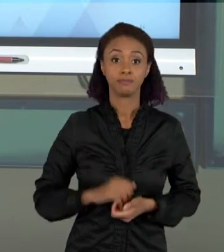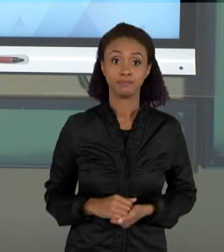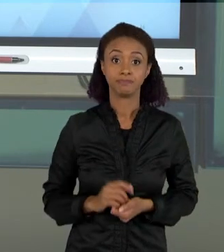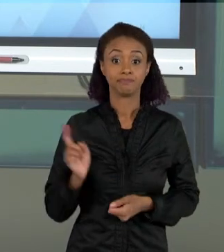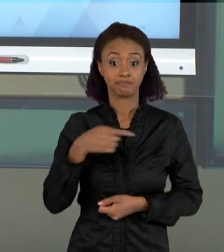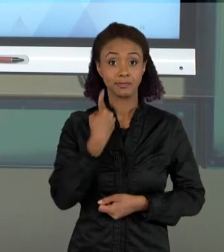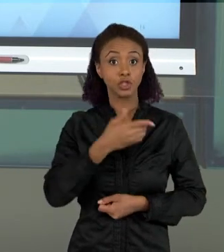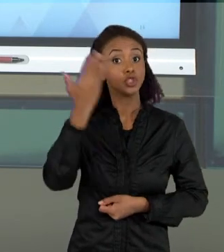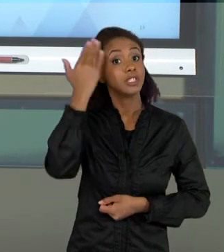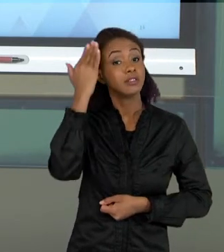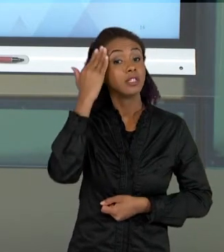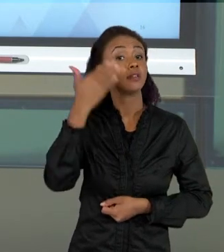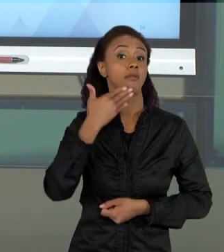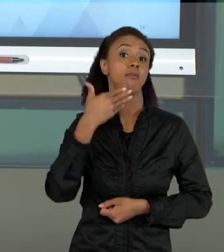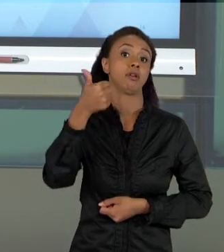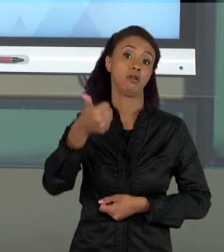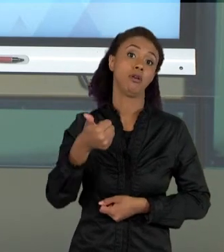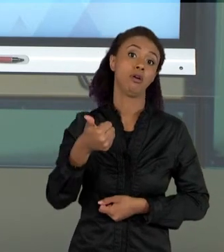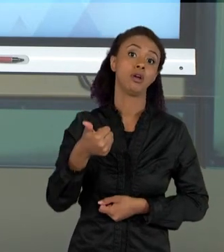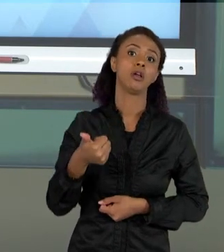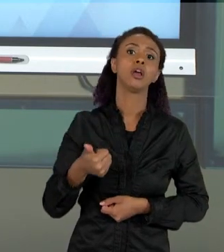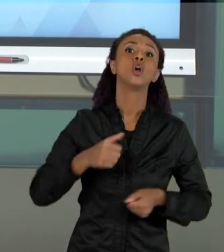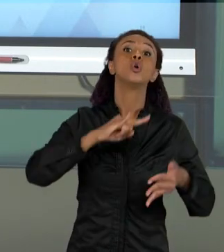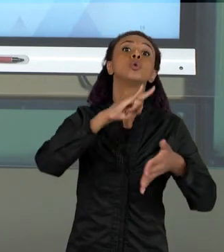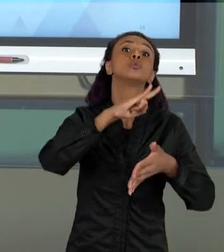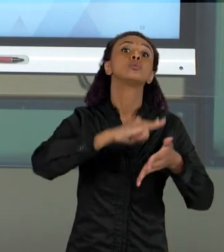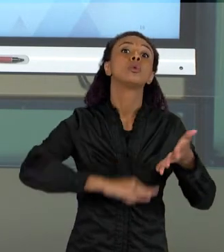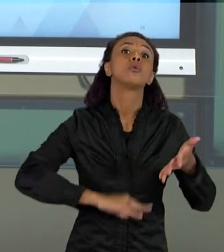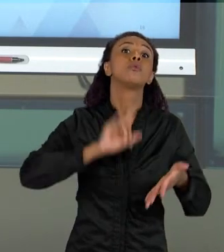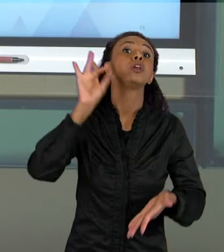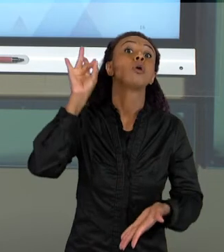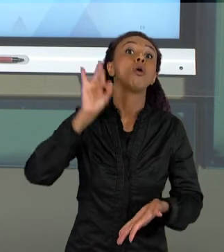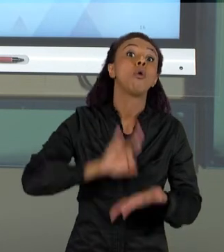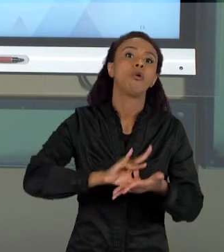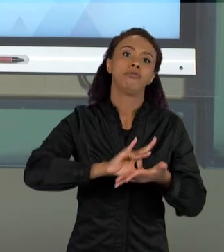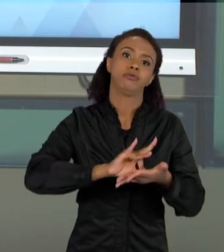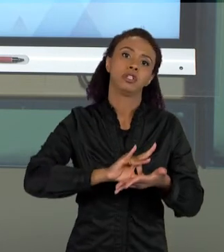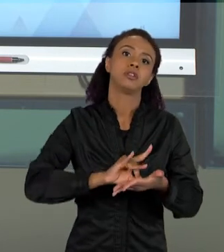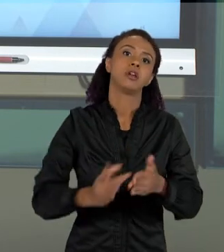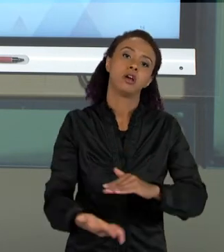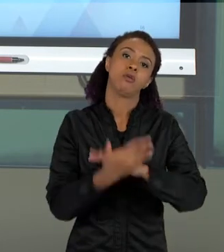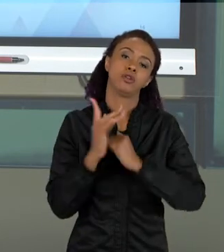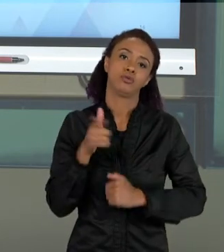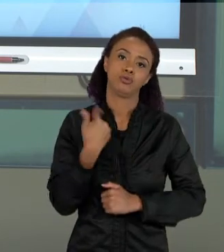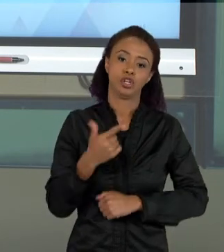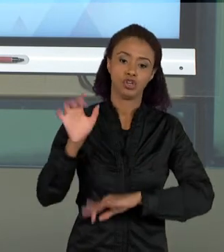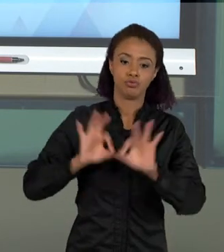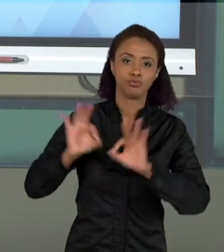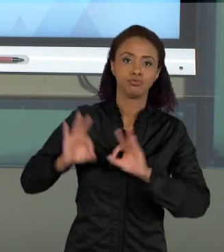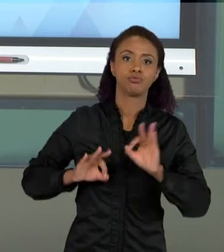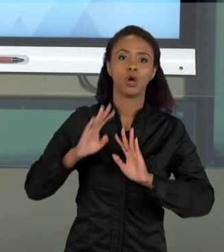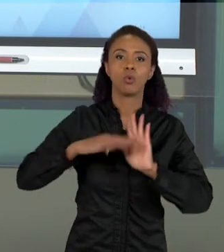DOCUMENTOS OFICIAIS QUE NOS AJUDAM A ELABORAR CURRÍCULOS, PROJETOS, E ATÉ